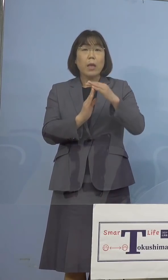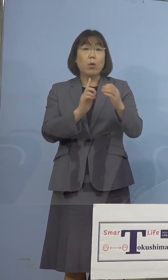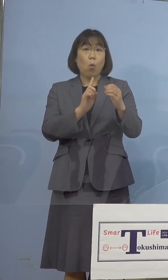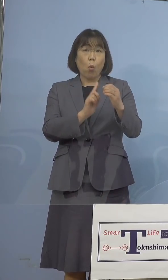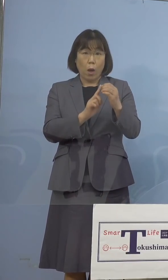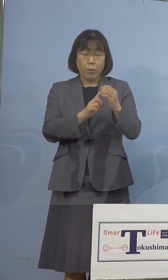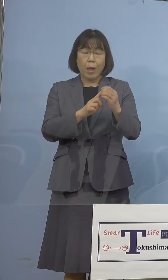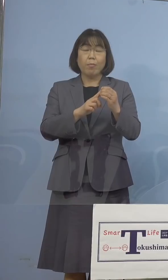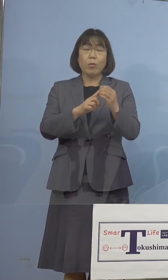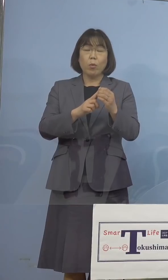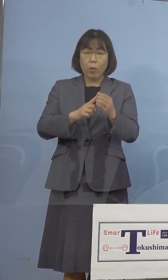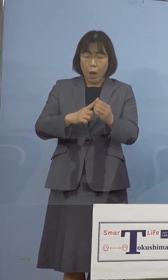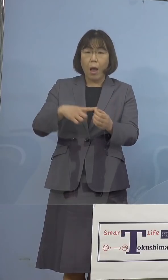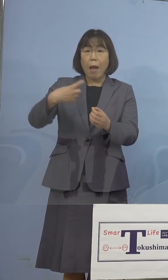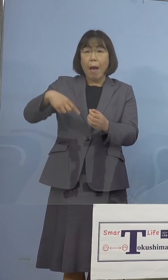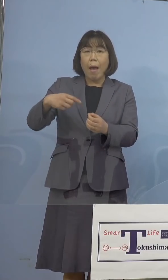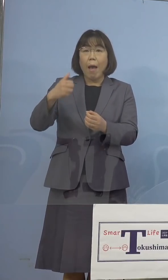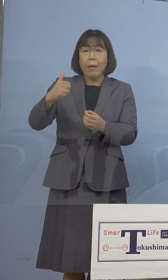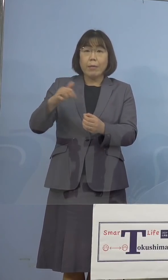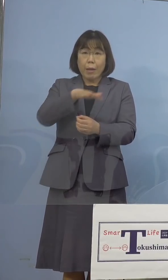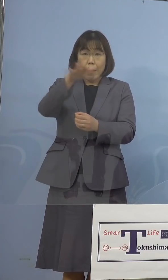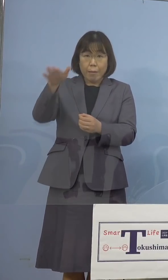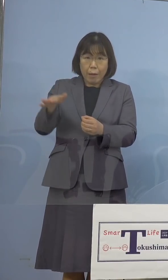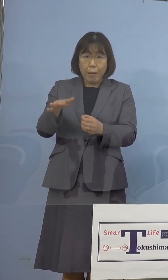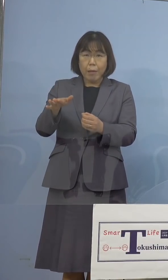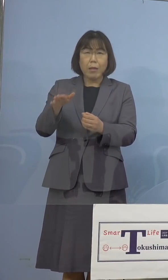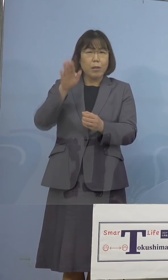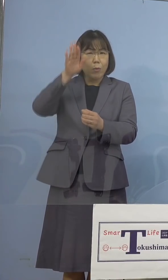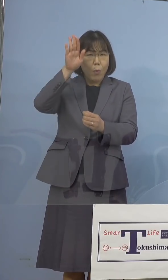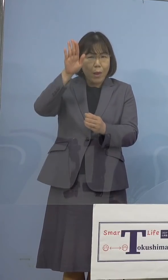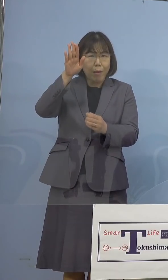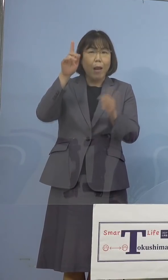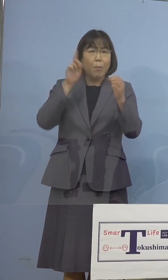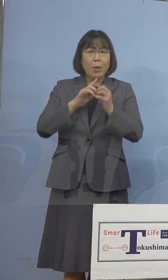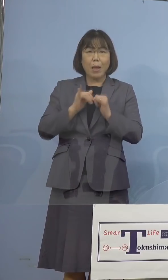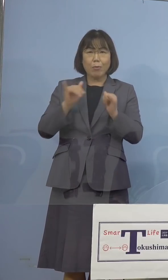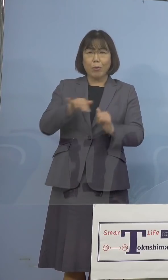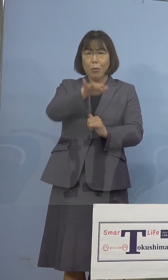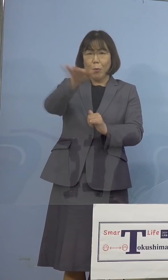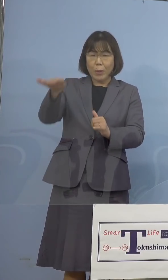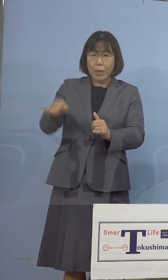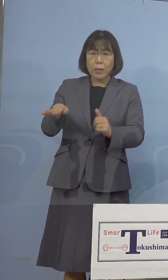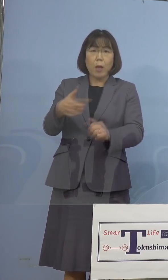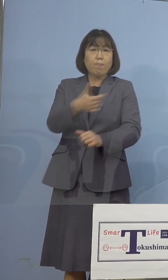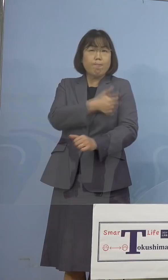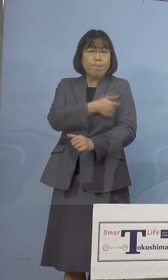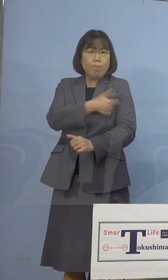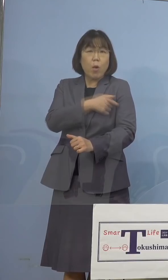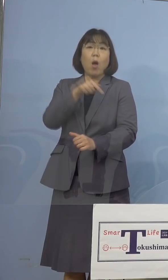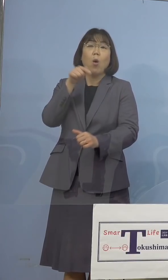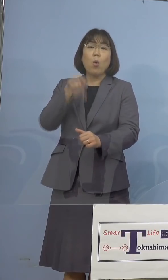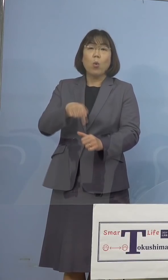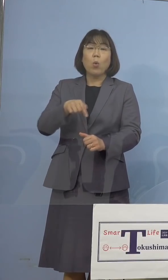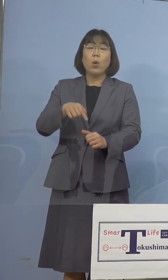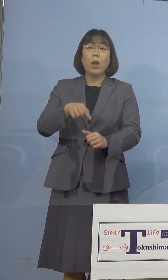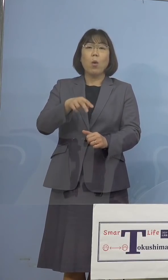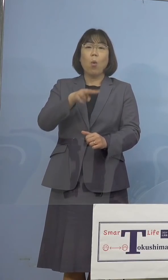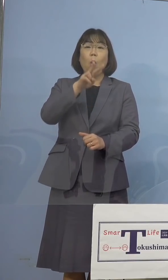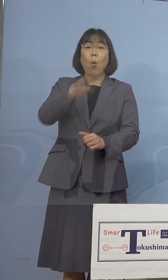こうした看護師さん、あるいは 看護師の卵の皆さん方、打たせていただく これをリハーサルでやっていこうとは 考えているのですが